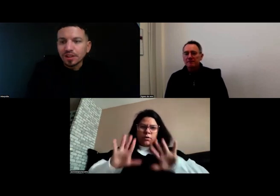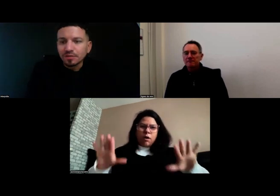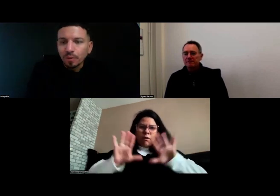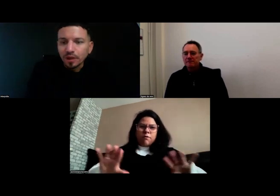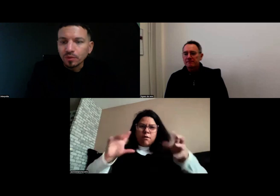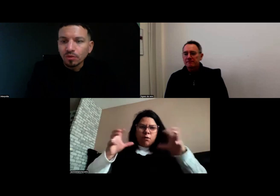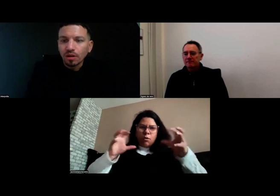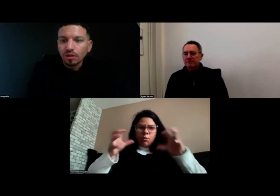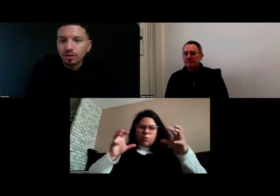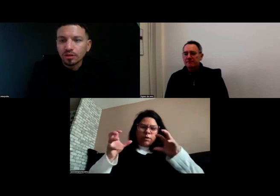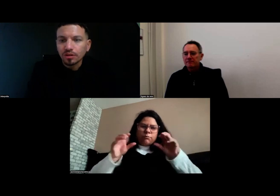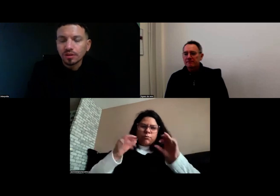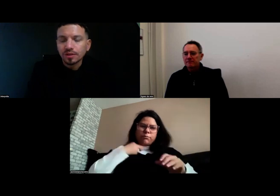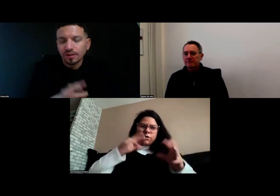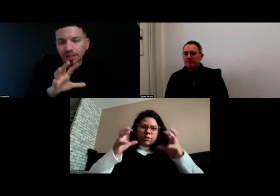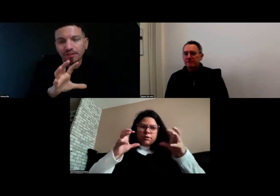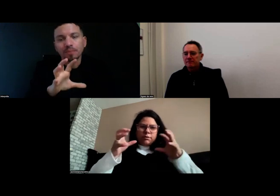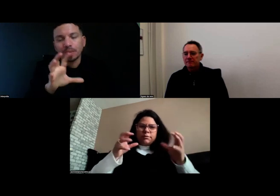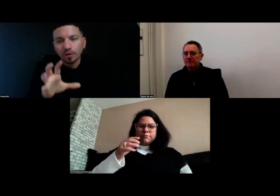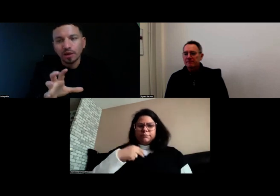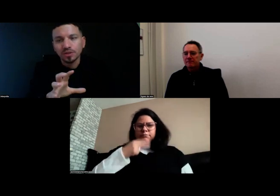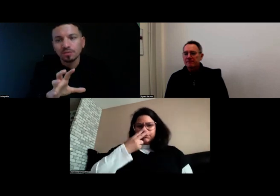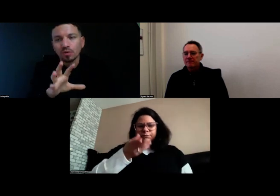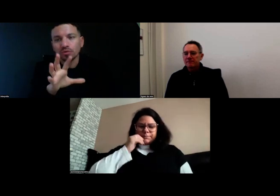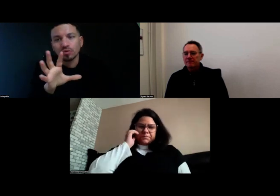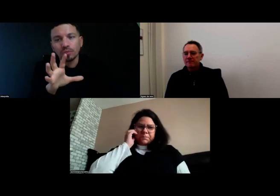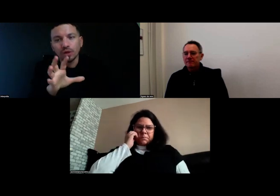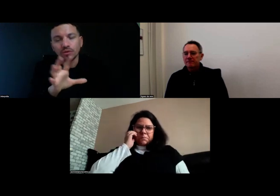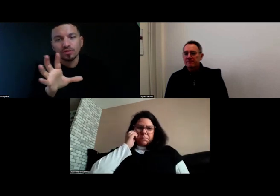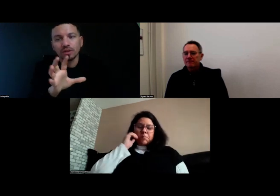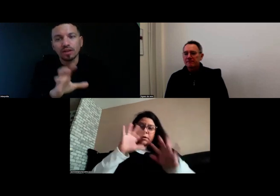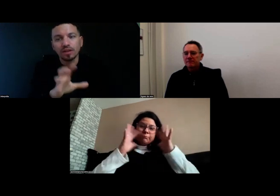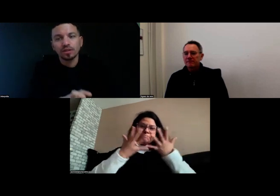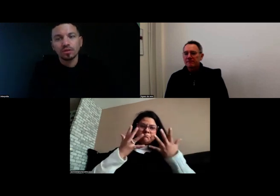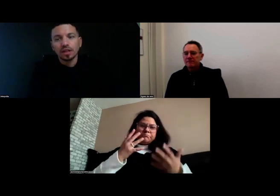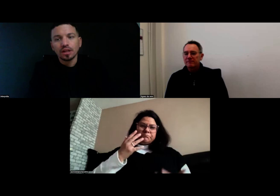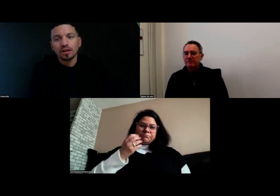Effectivement dit Aurore, c'est vrai qu'il y avait pas mal de ralentissements au niveau de la vidéo.